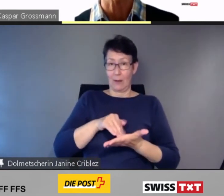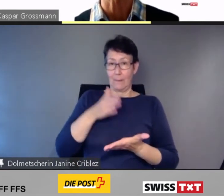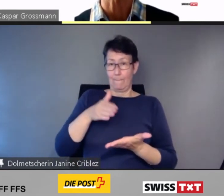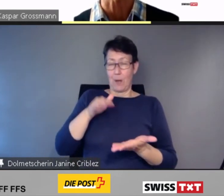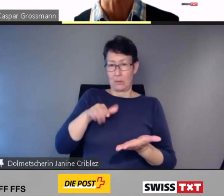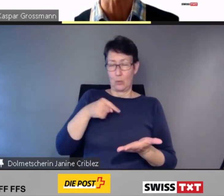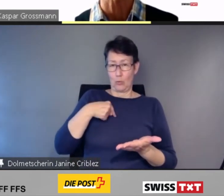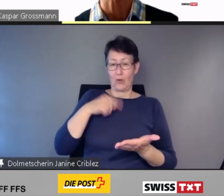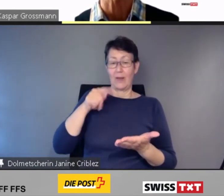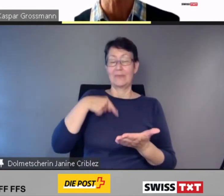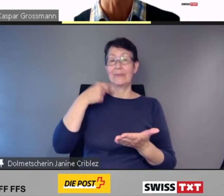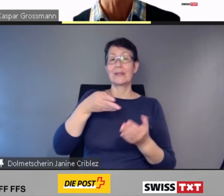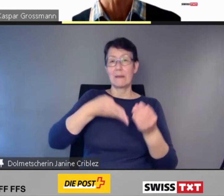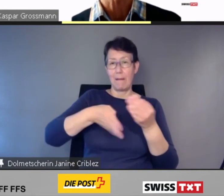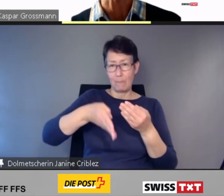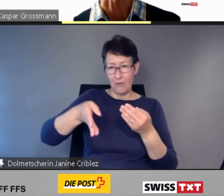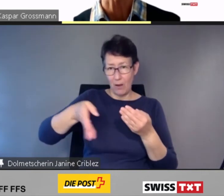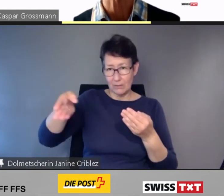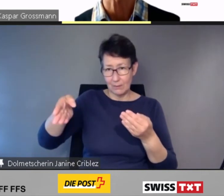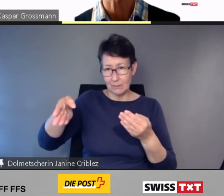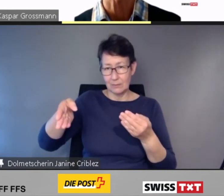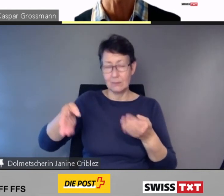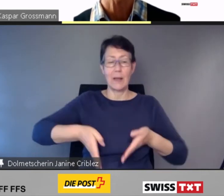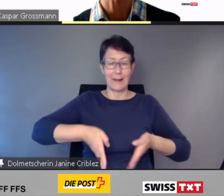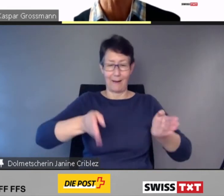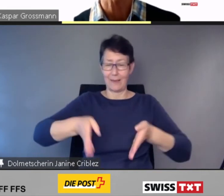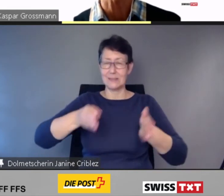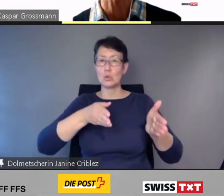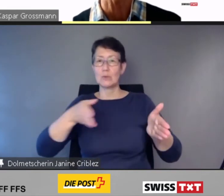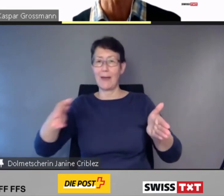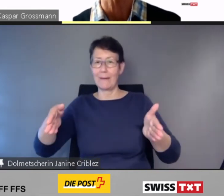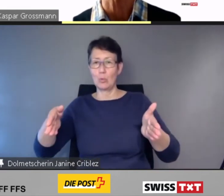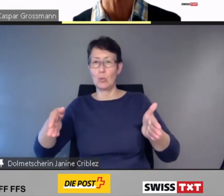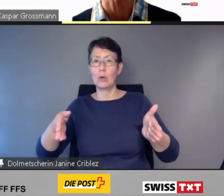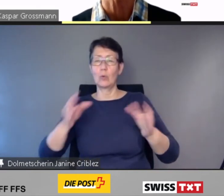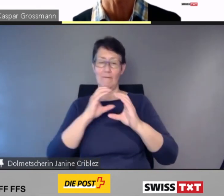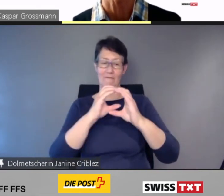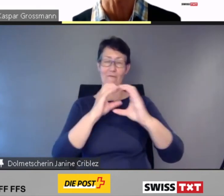die Gleise sowie die Zugformationen angezeigt.